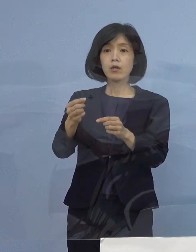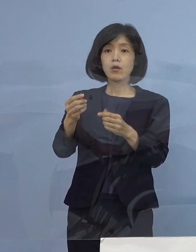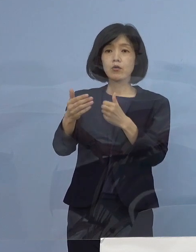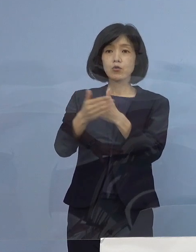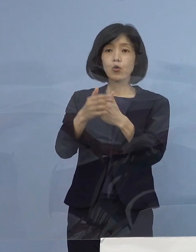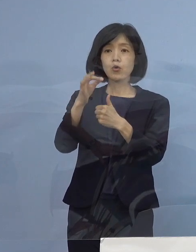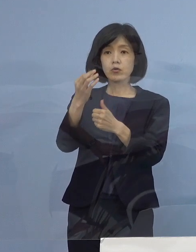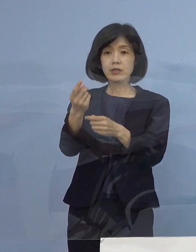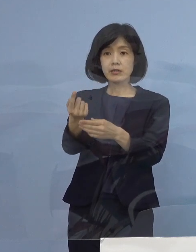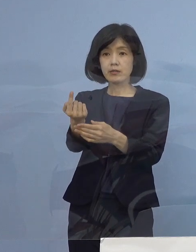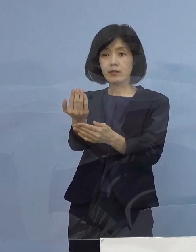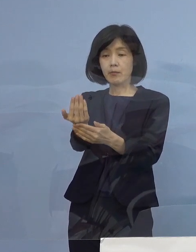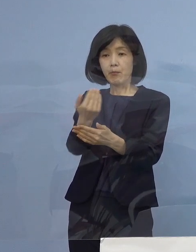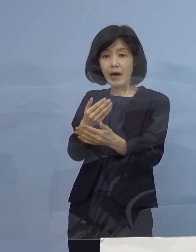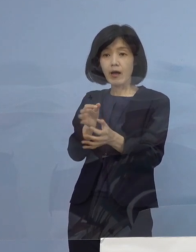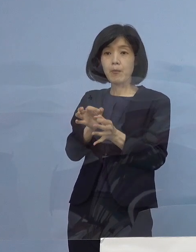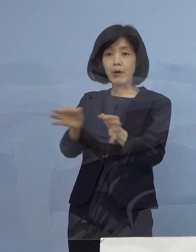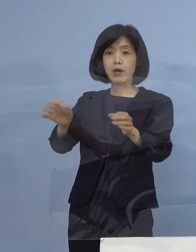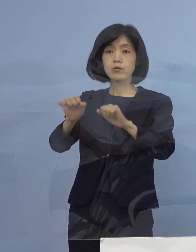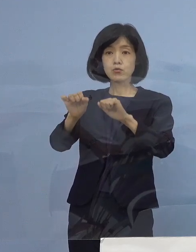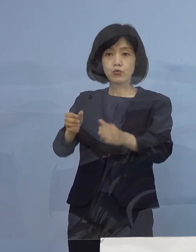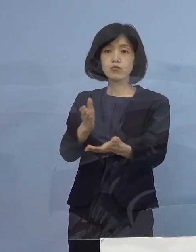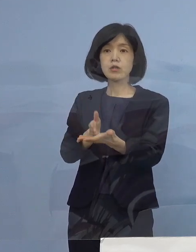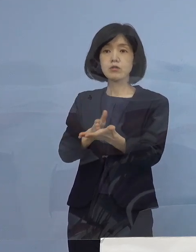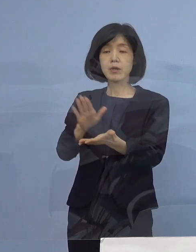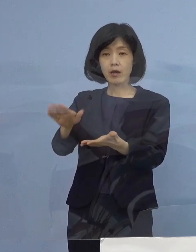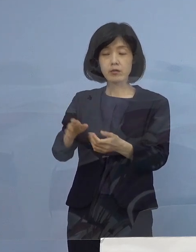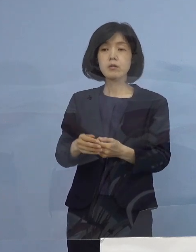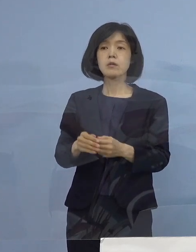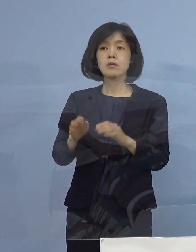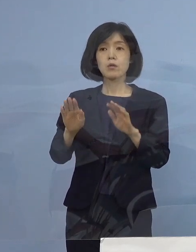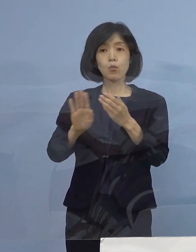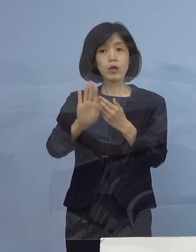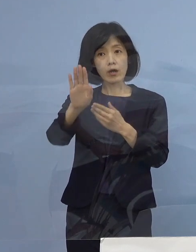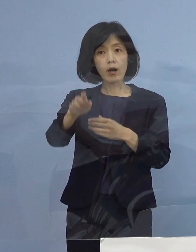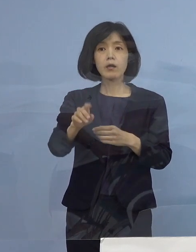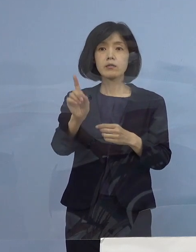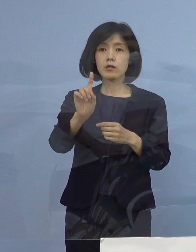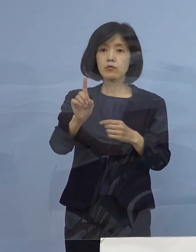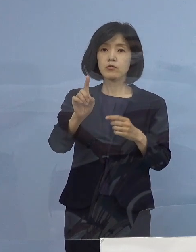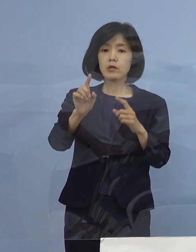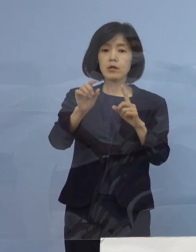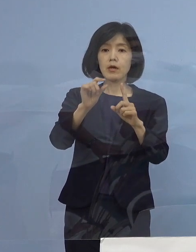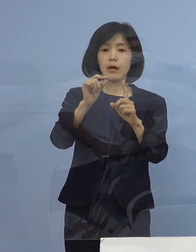これから改めて そういったPCR 例えば そういった申し込みをされて